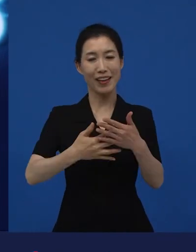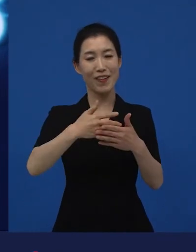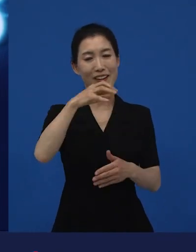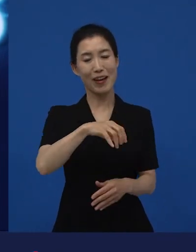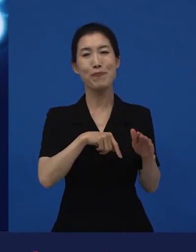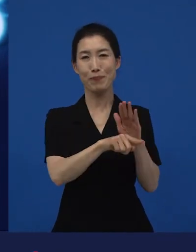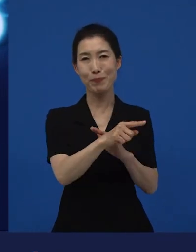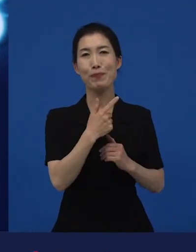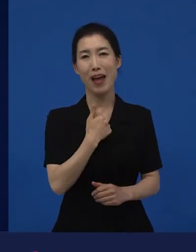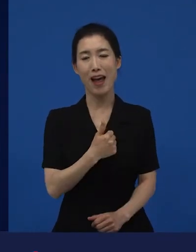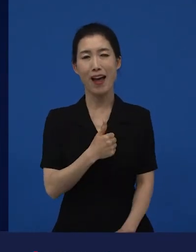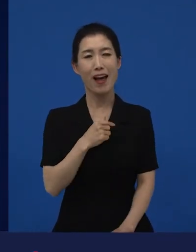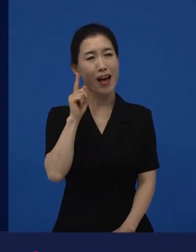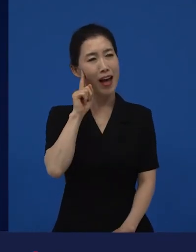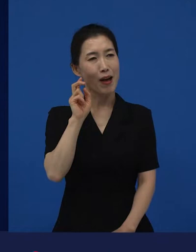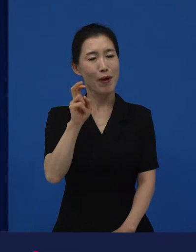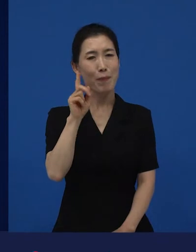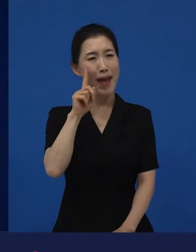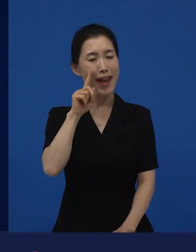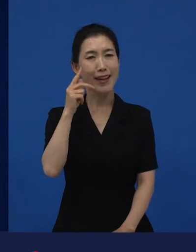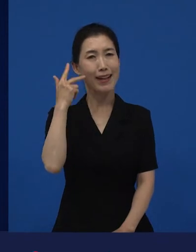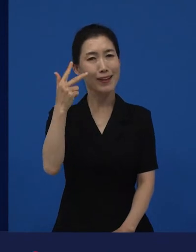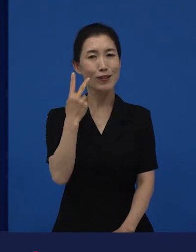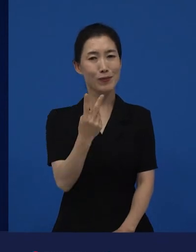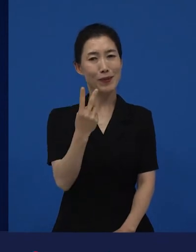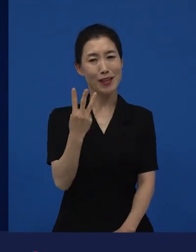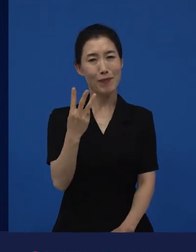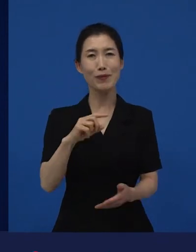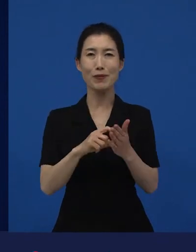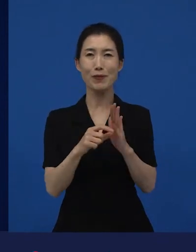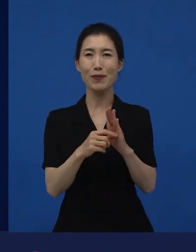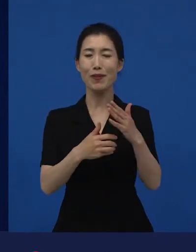그리고 거의 매일, 일주일에 두세 번 씩